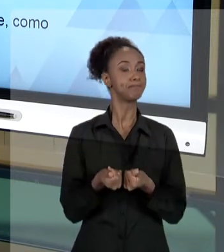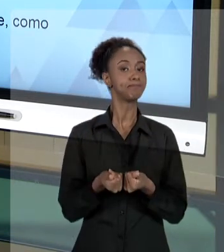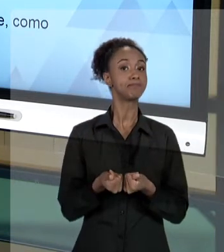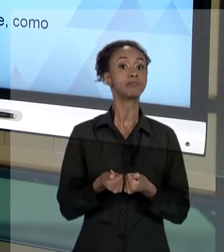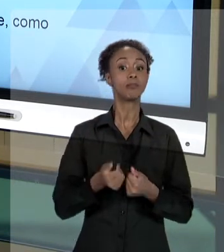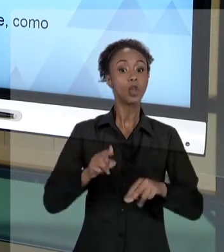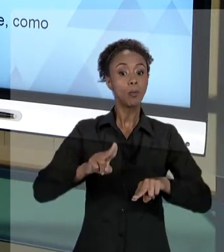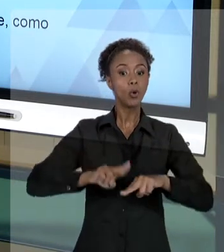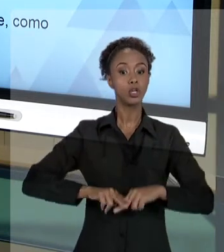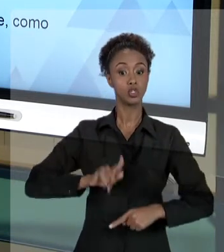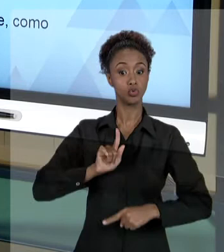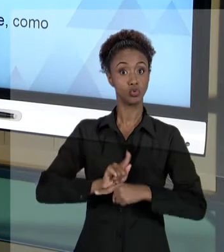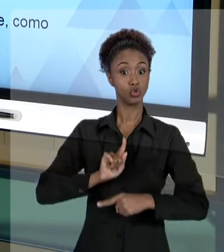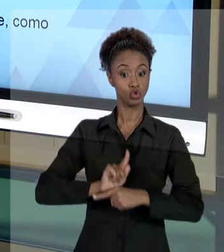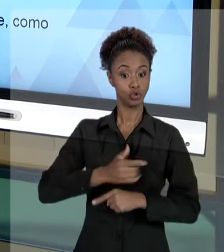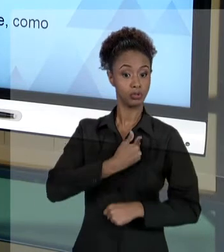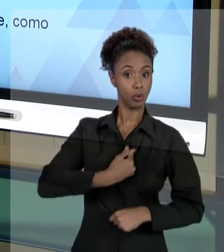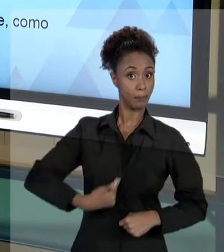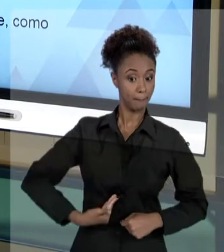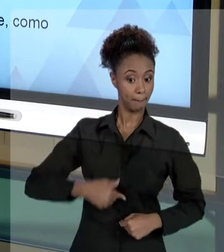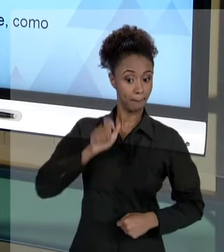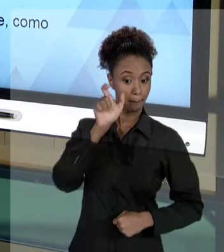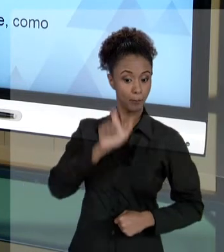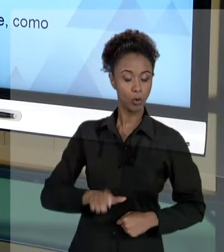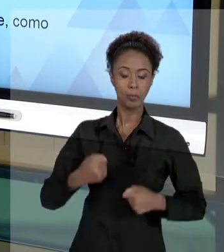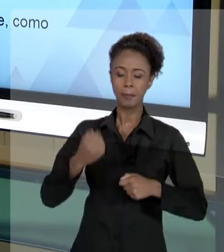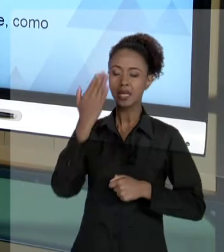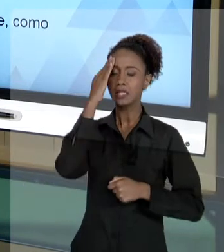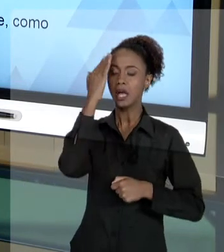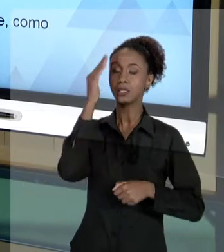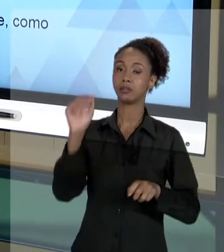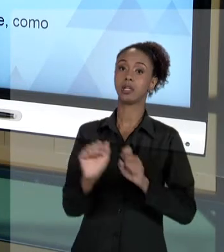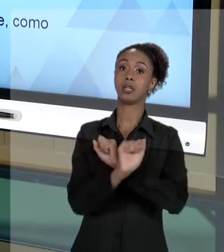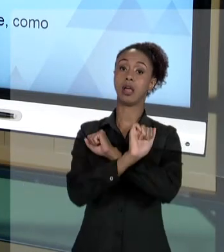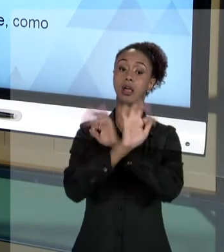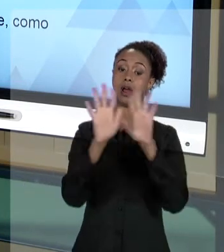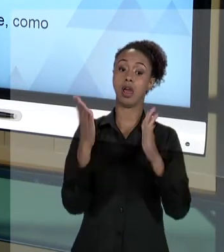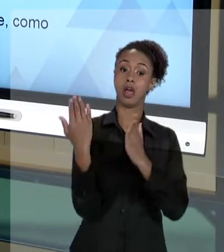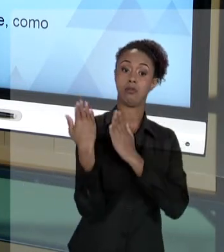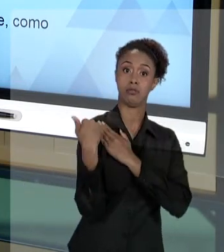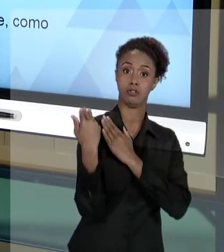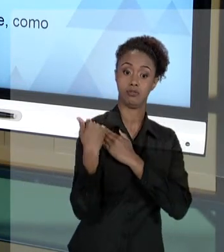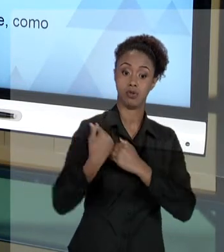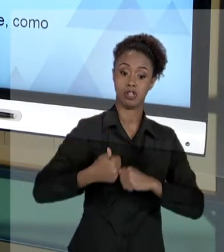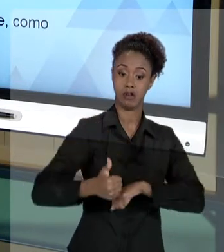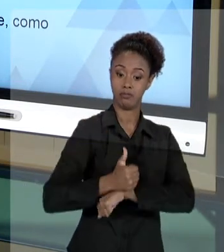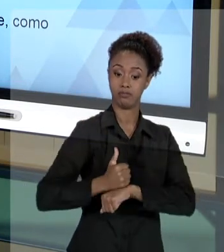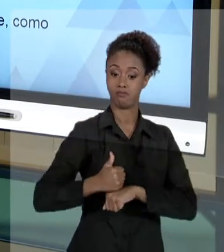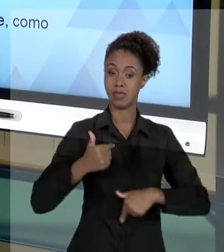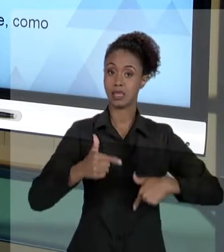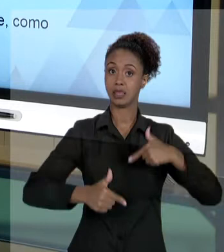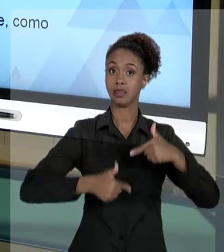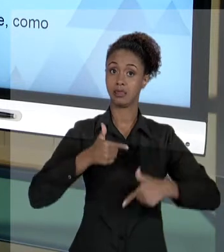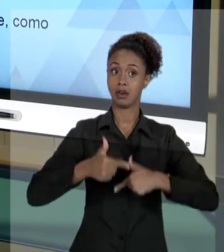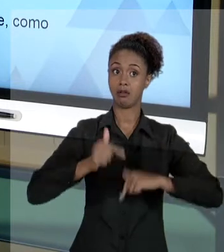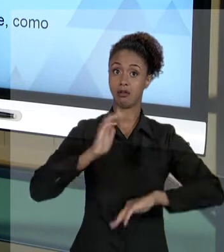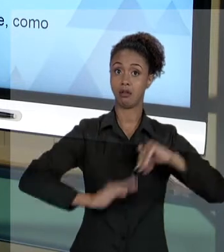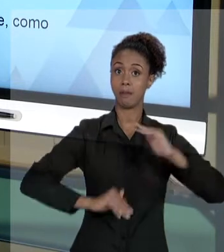MUITA RESPONSABILIDADE DAQUILO QUE ELE FAZ. JUSTAMENTE, PORQUE É NORMAL E FAZ PARTE DA